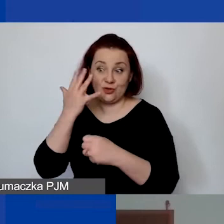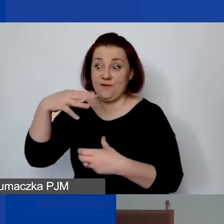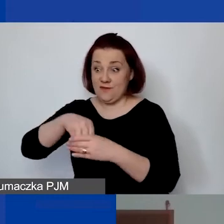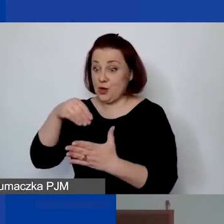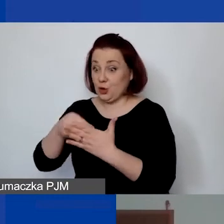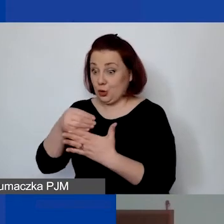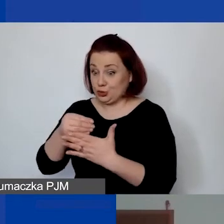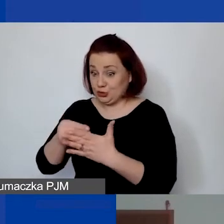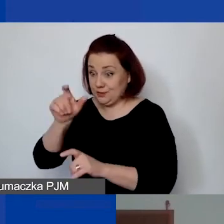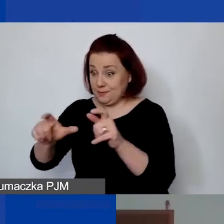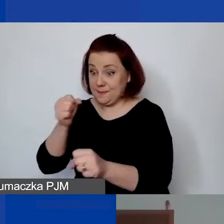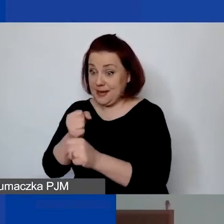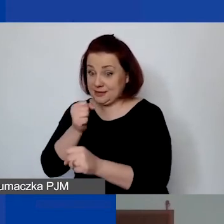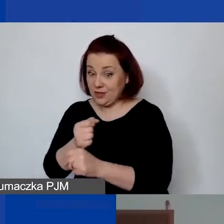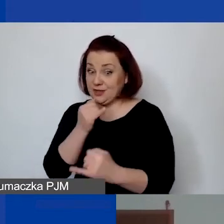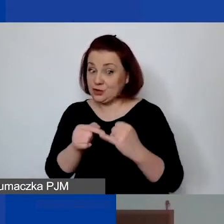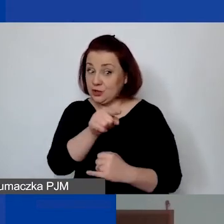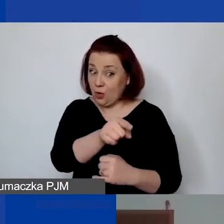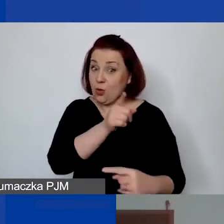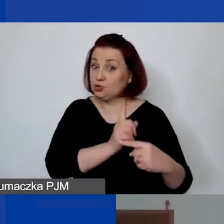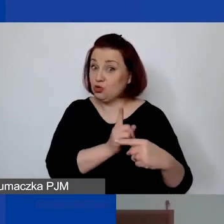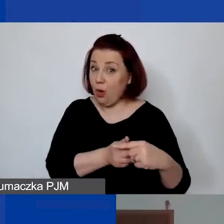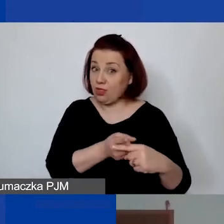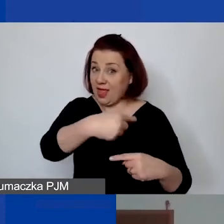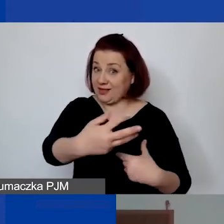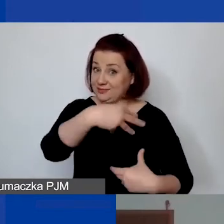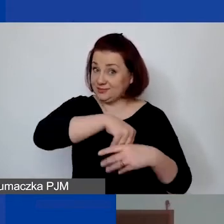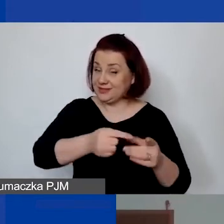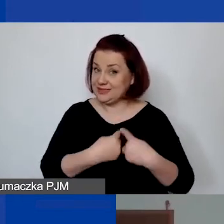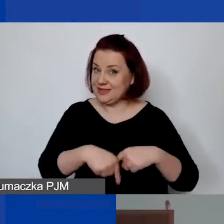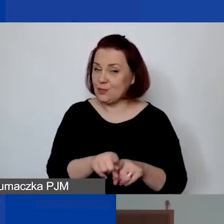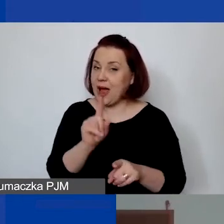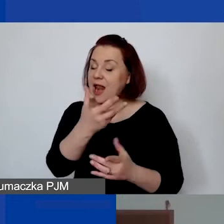jeżeli de facto jest członkiem zespołu. Tylko wypłata wynagrodzenia